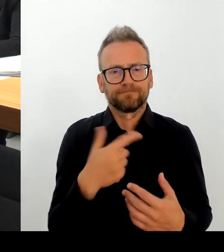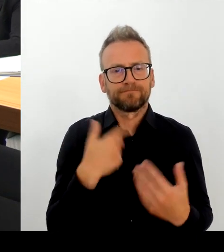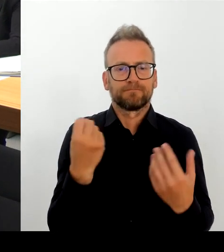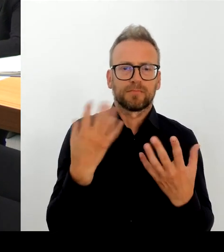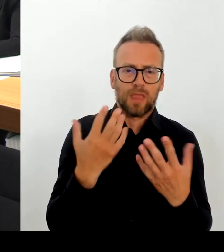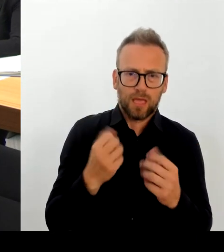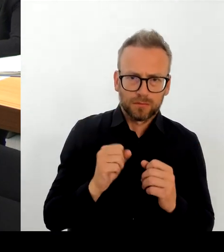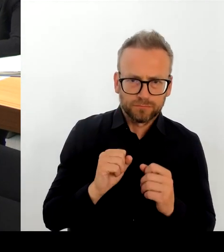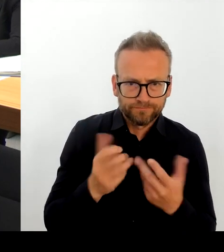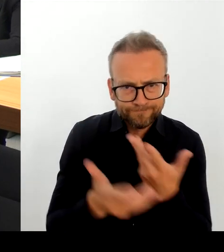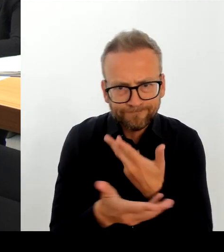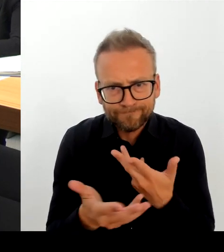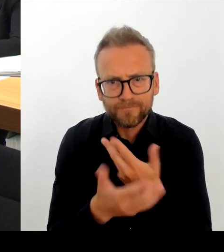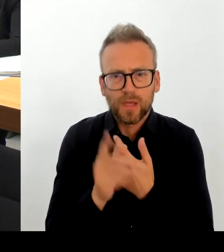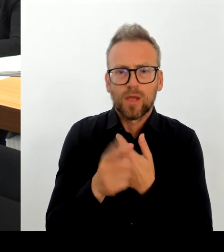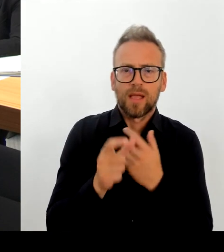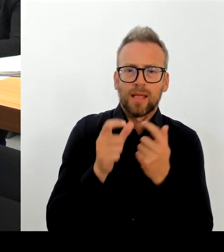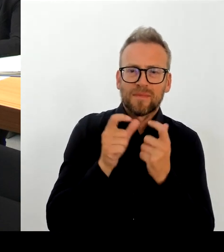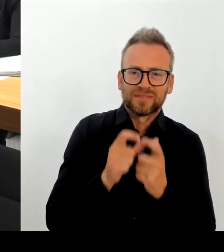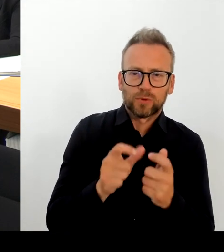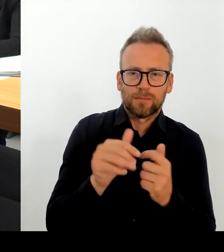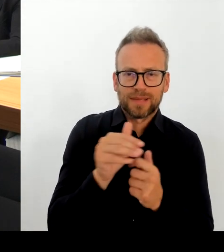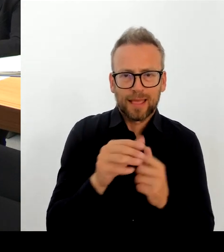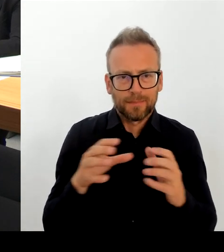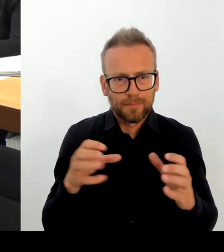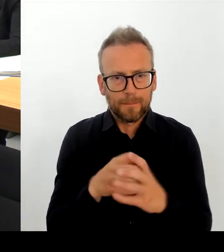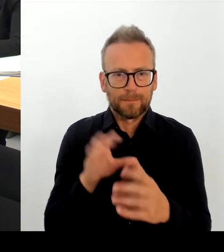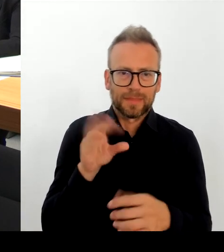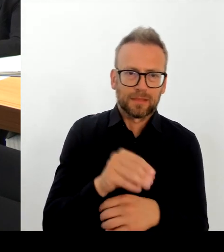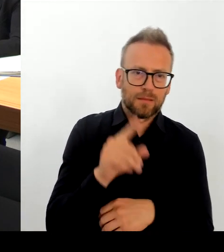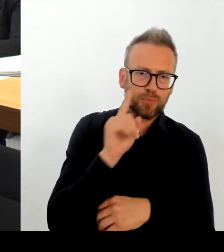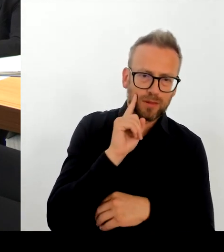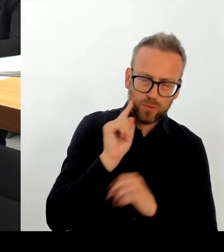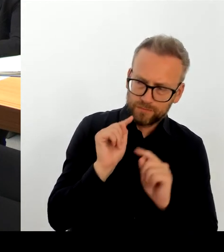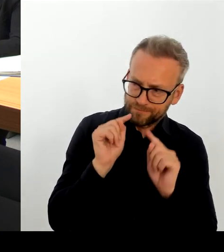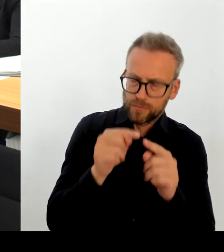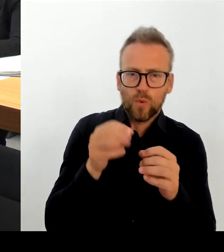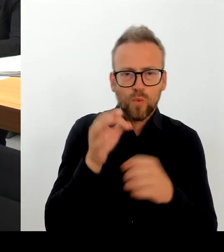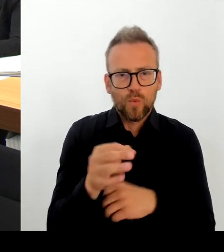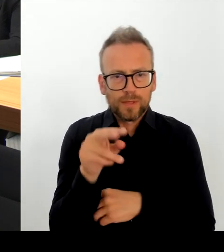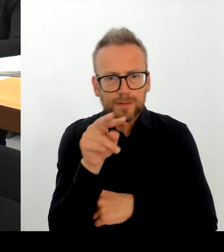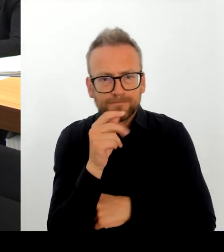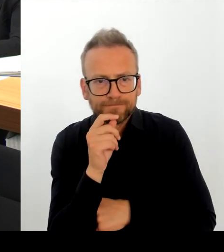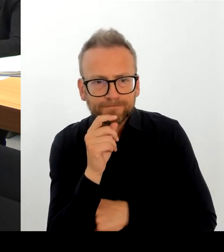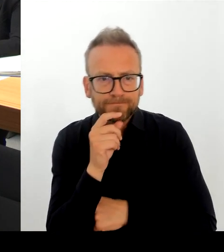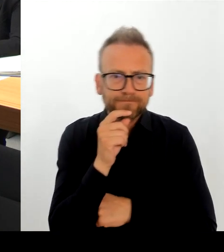Wir haben regelmäßig Entsprechende Schwerpunkteinsätze zur